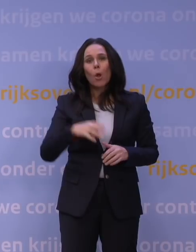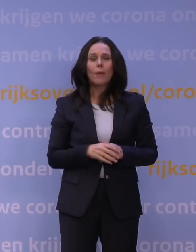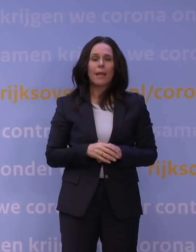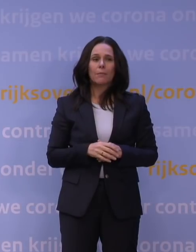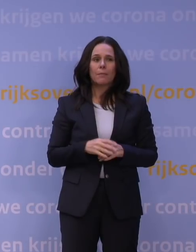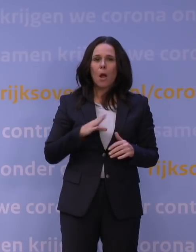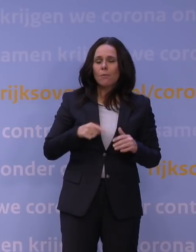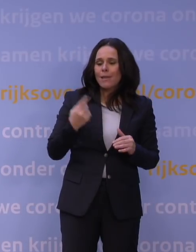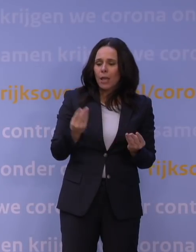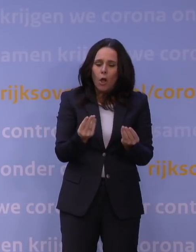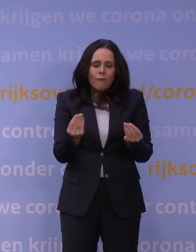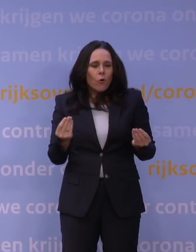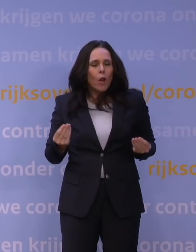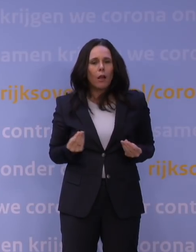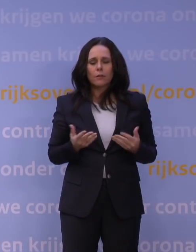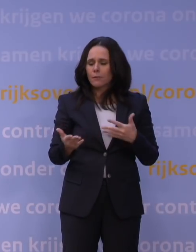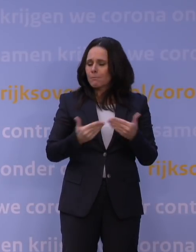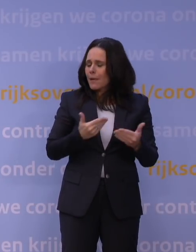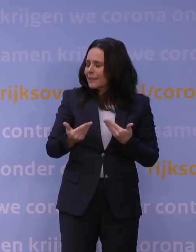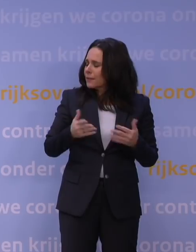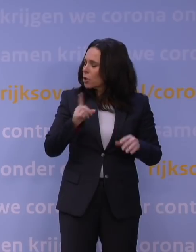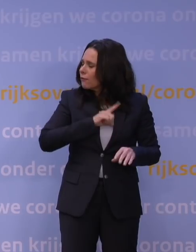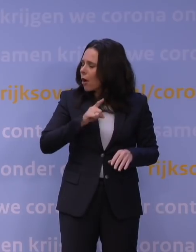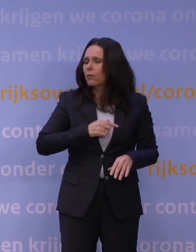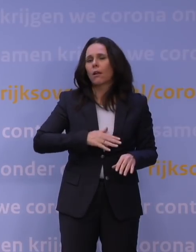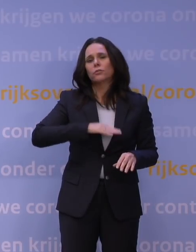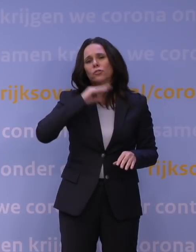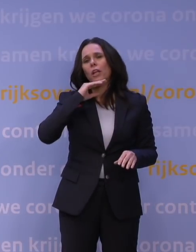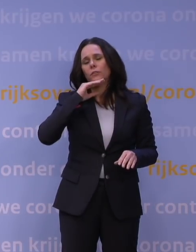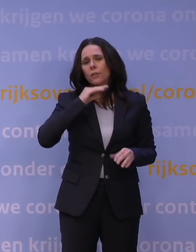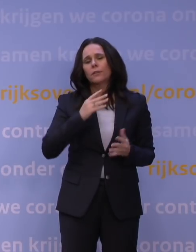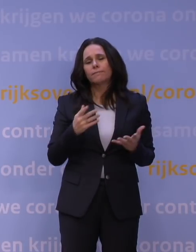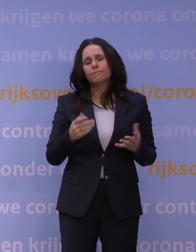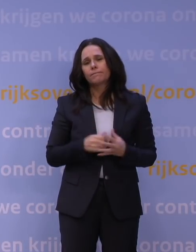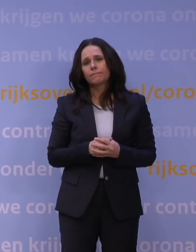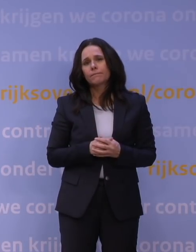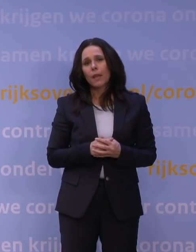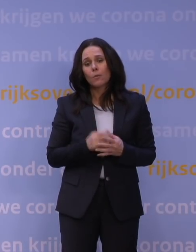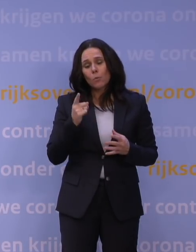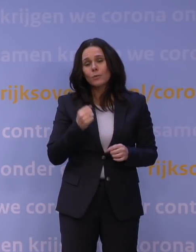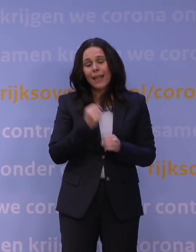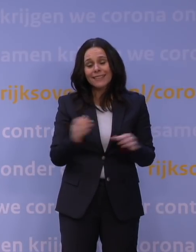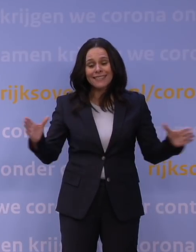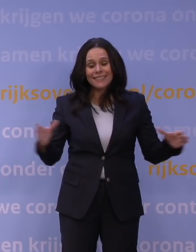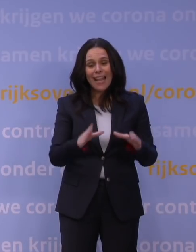maar er gewoon gevoeliger voor zijn, of anyway er helemaal klaar mee zijn. Dat is echt iets wat we met z'n allen moeten doen. Dat kan niet het kabinet doen.